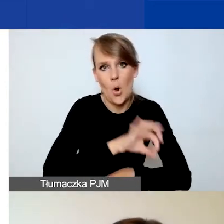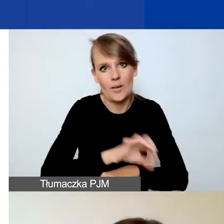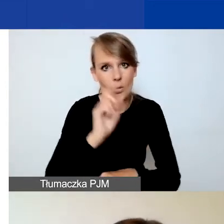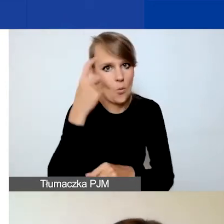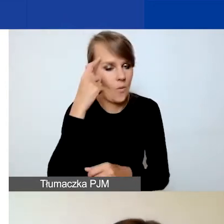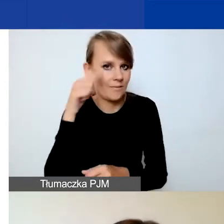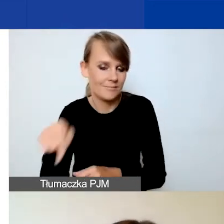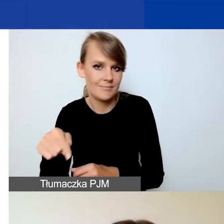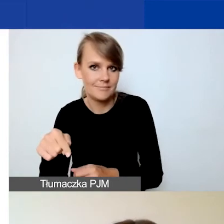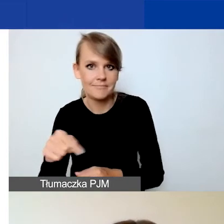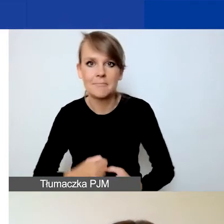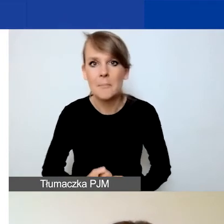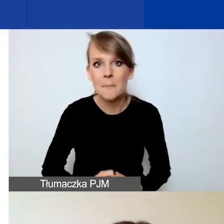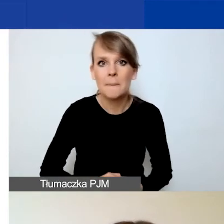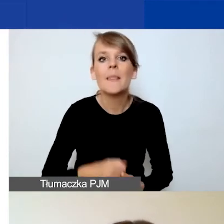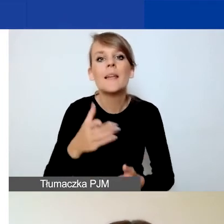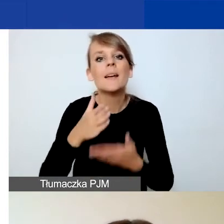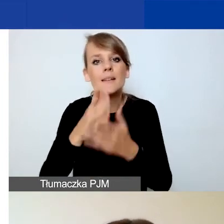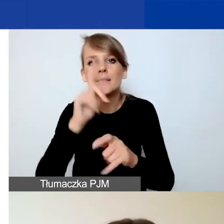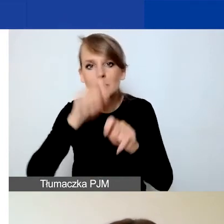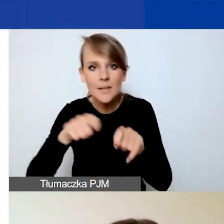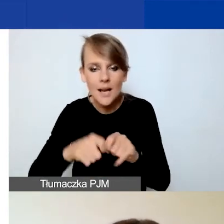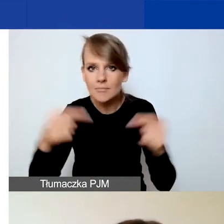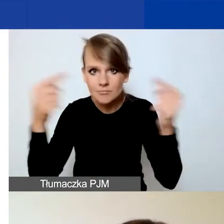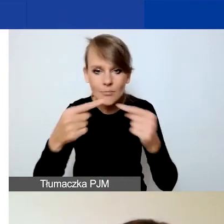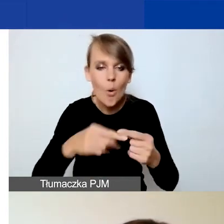Radzimy sprawdzenie spójności między opisem działań a budżetem.